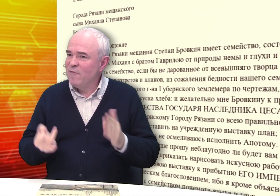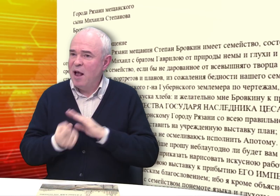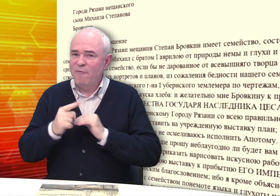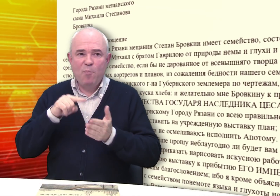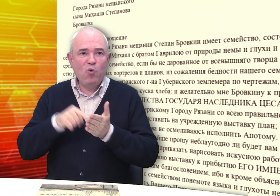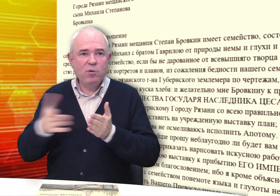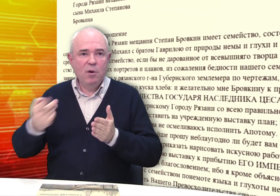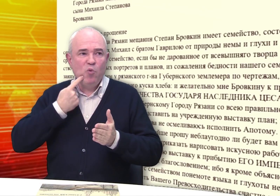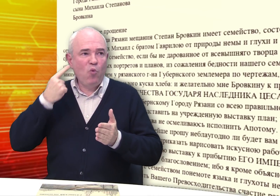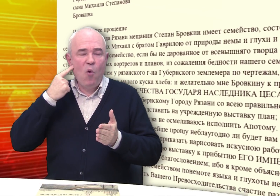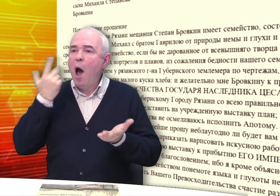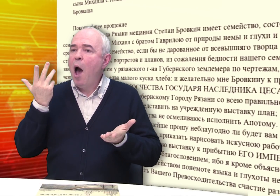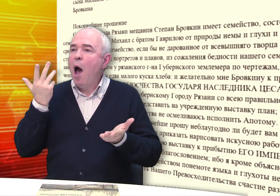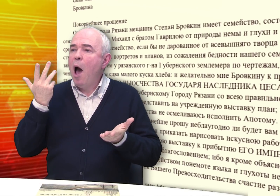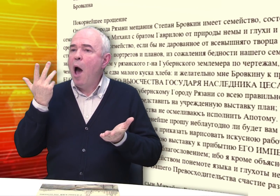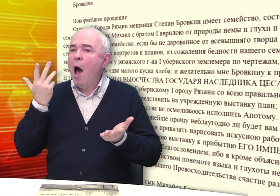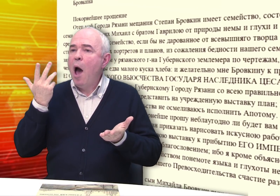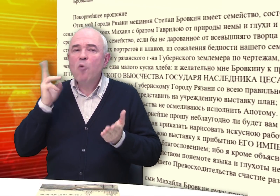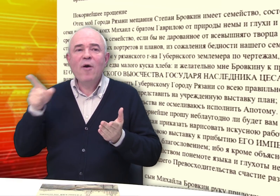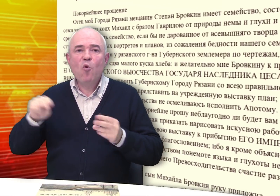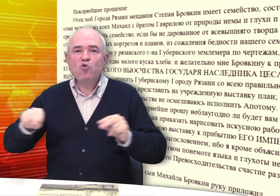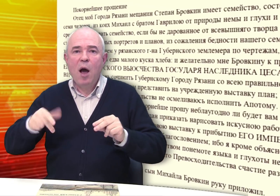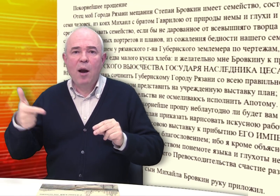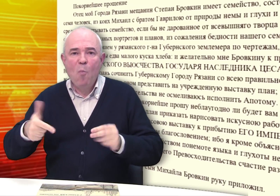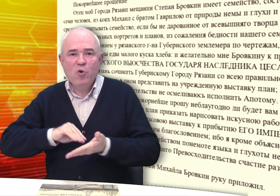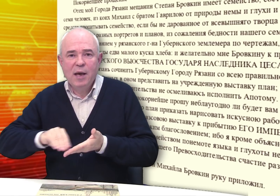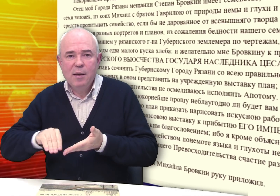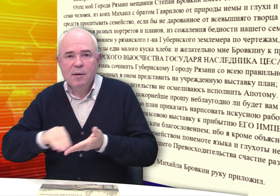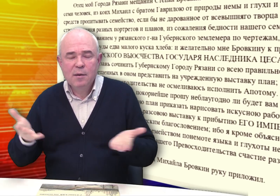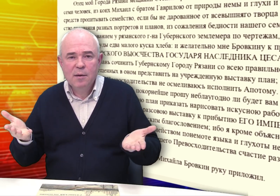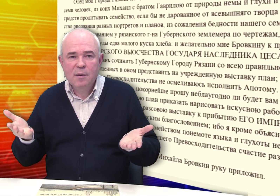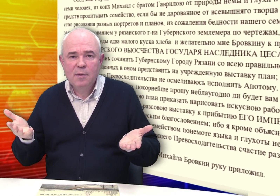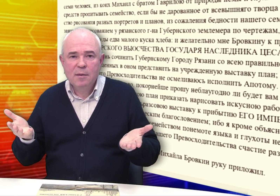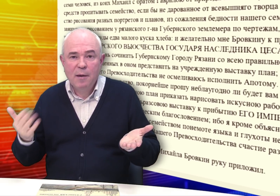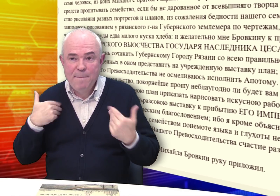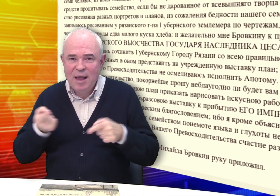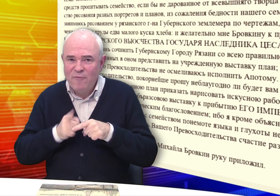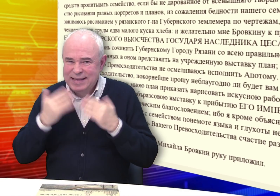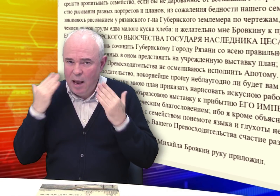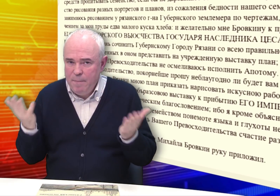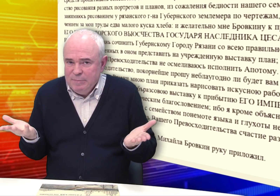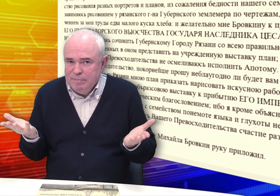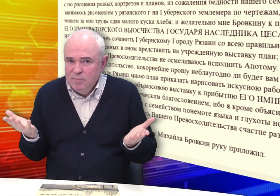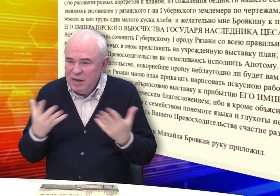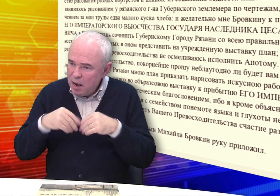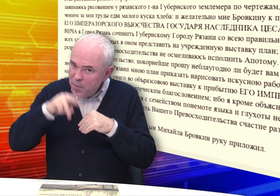Встает вопрос: кто учил глухого грамоте? Мы этого не знаем.